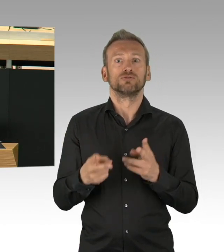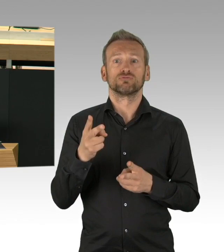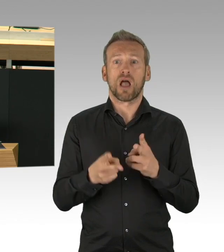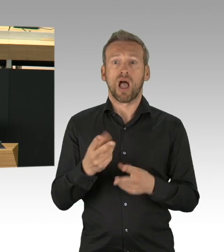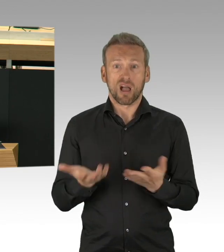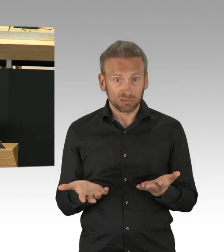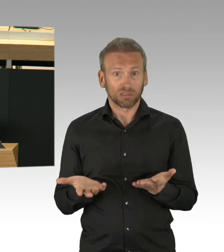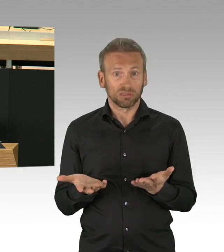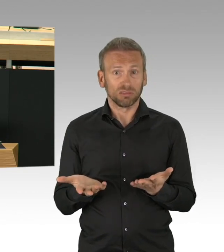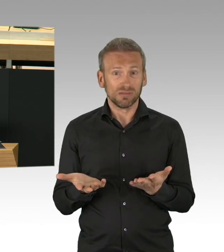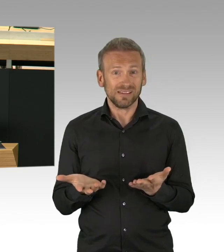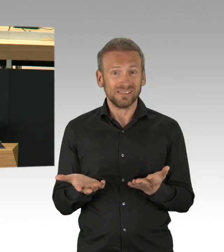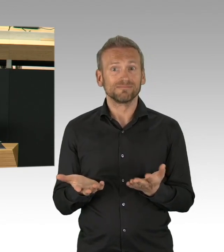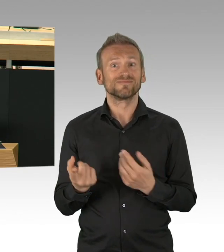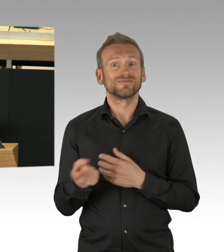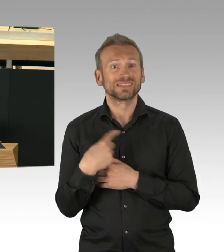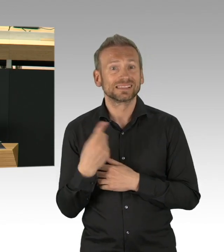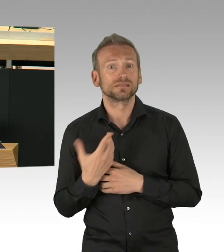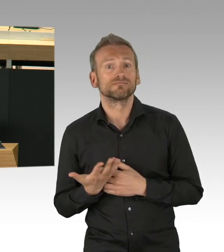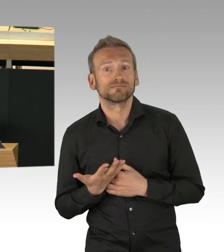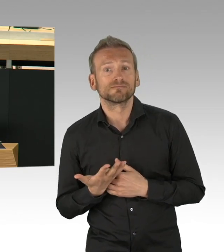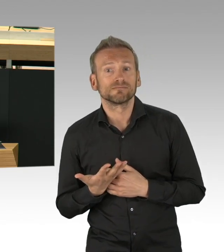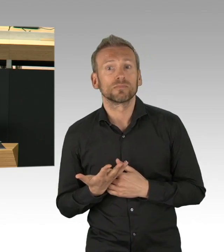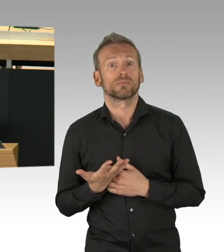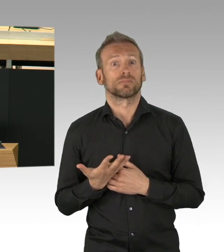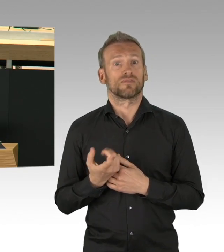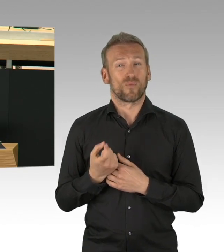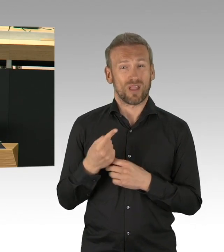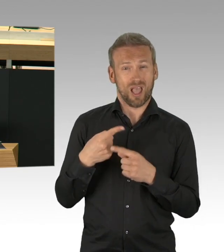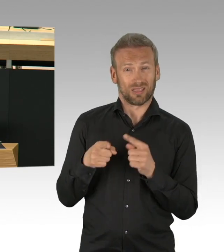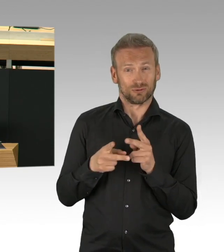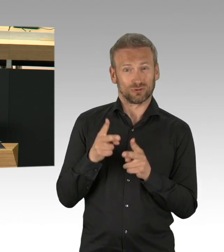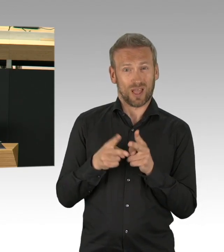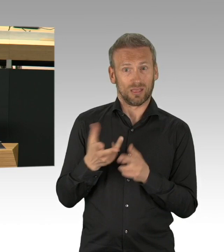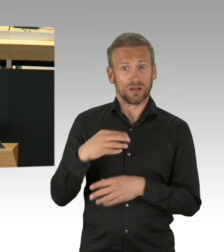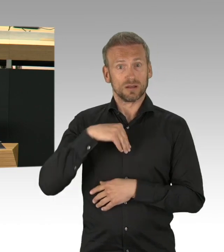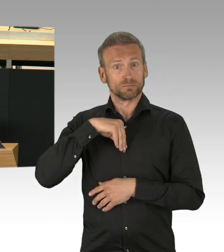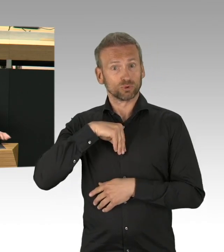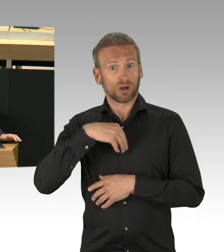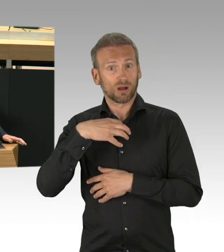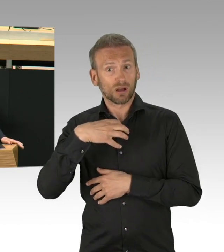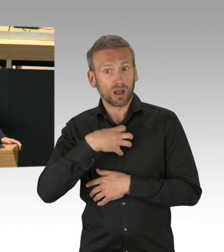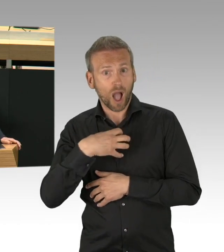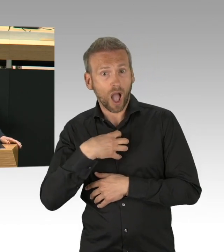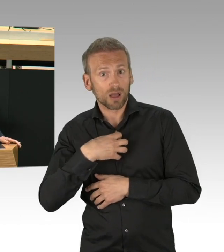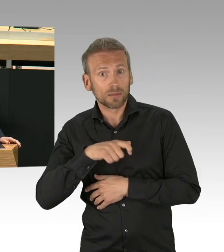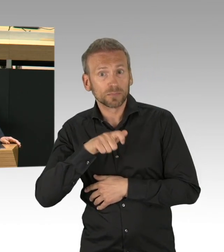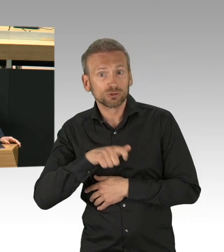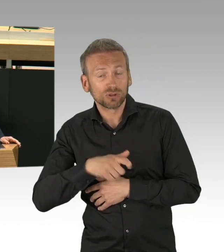Alleinerziehender stehen vor nicht zu bewältigenden Aufgaben. Menschen mit wenig Einkommen fehlt das Geld für die Miete